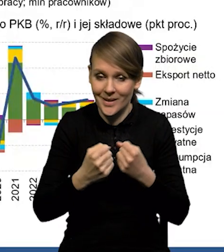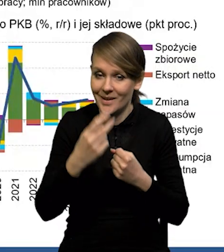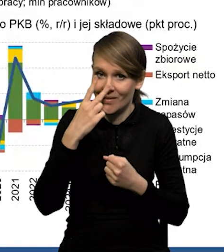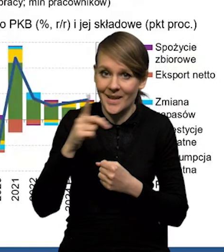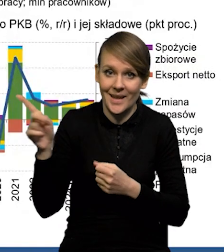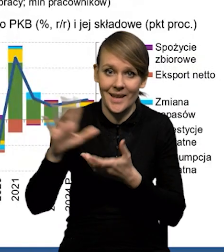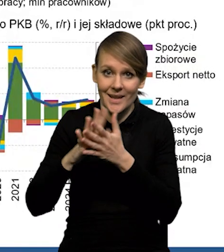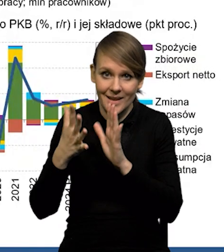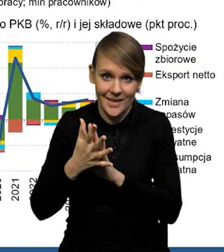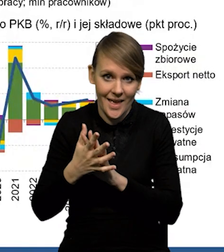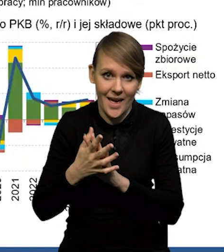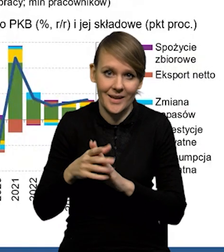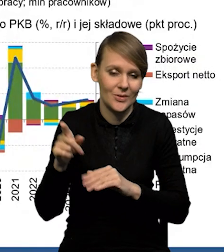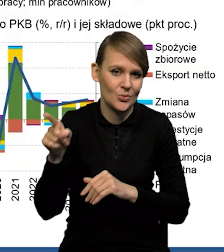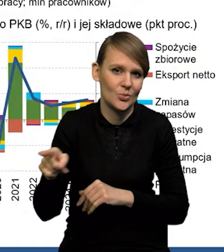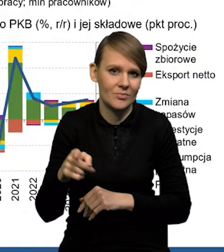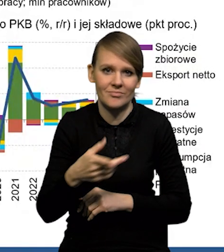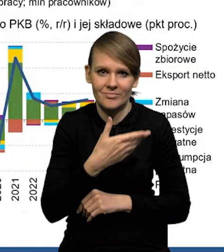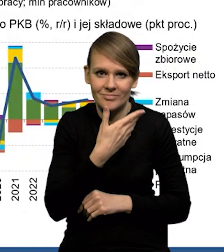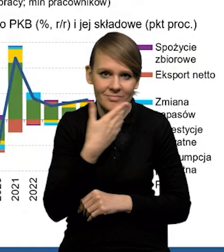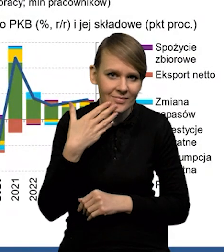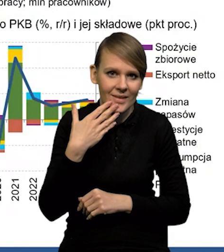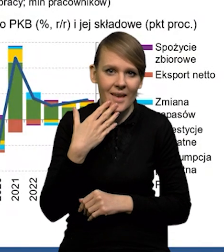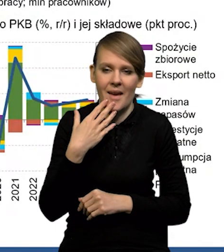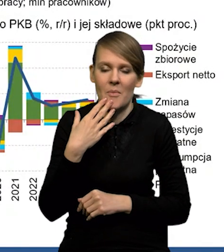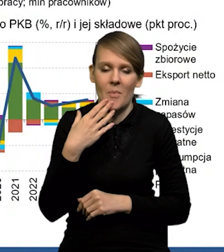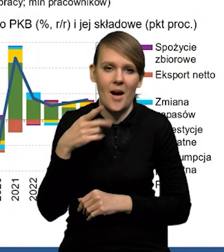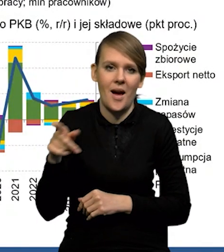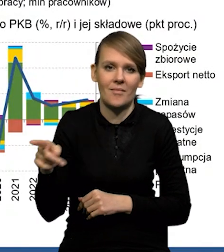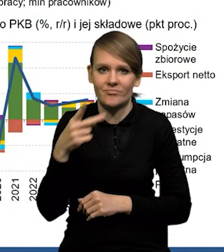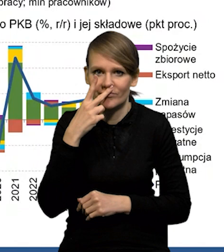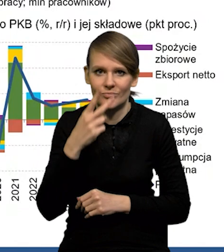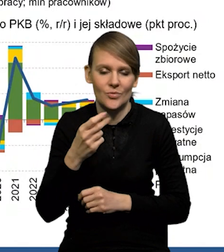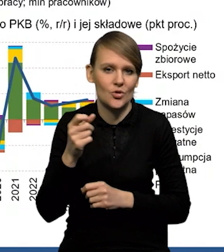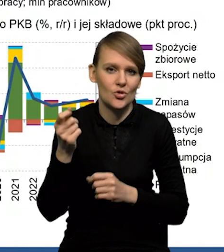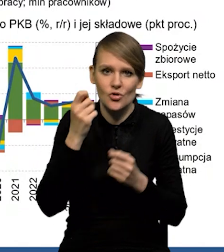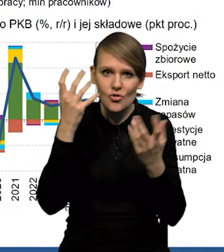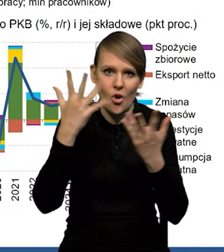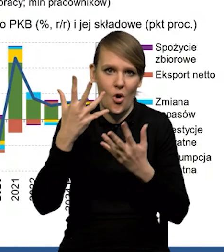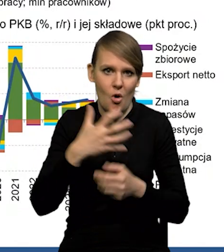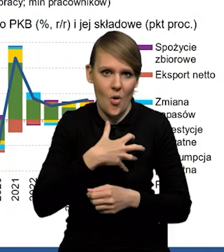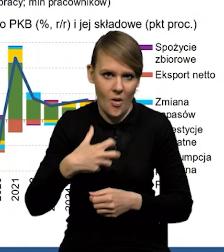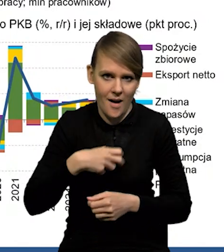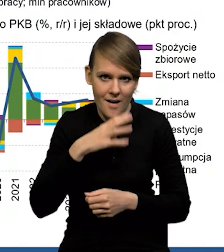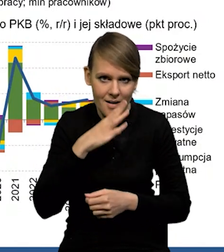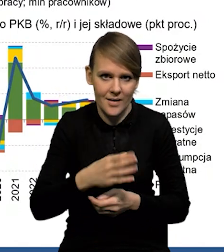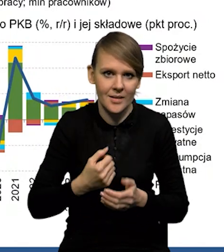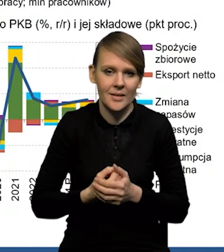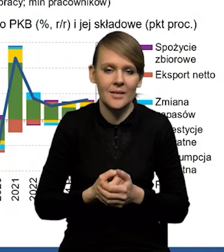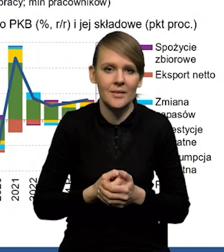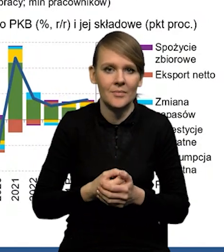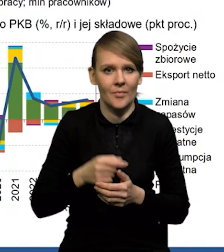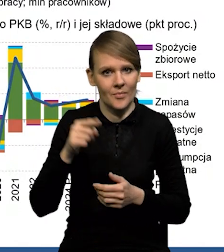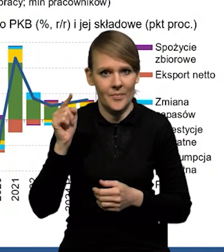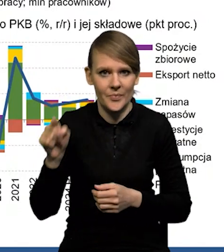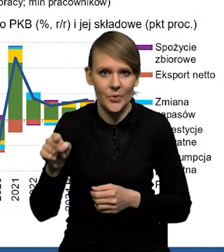nie ma właściwie śladów ani tego szoku, który uderzył w gospodarkę amerykańską, ani na razie zacieśniania polityki pieniężnej FED-u.